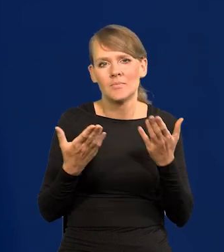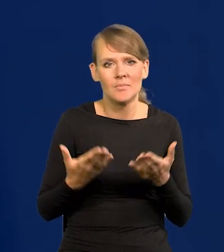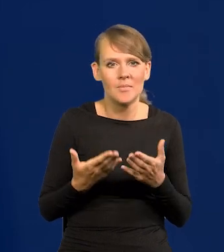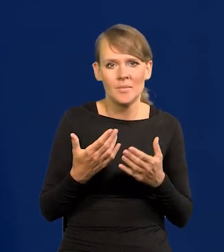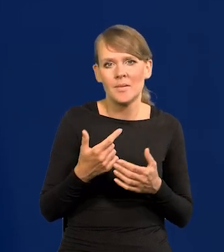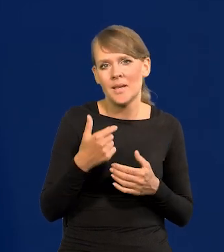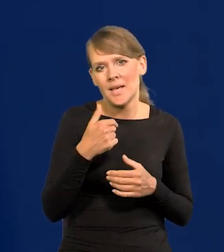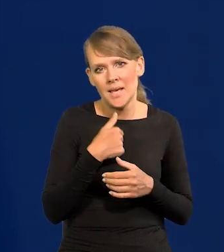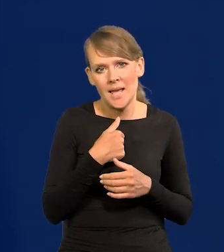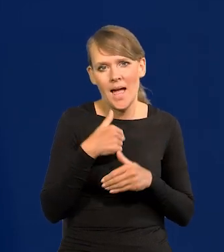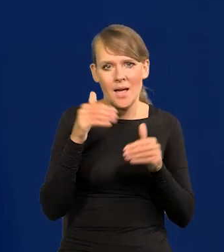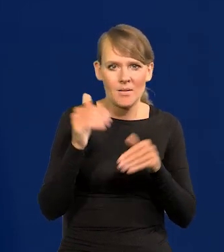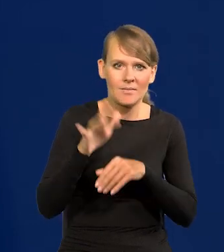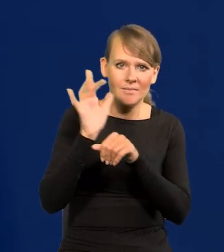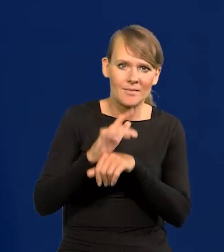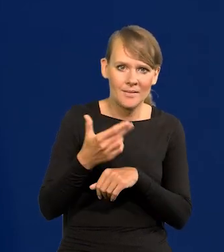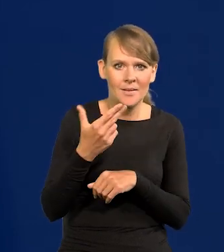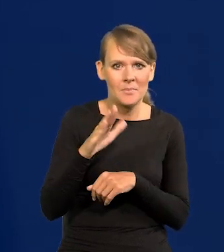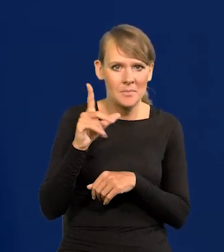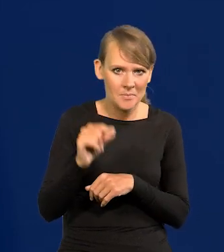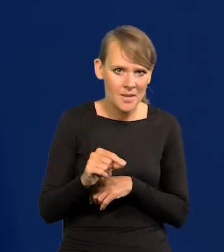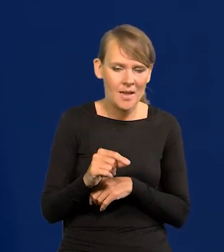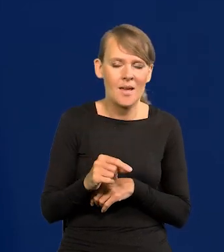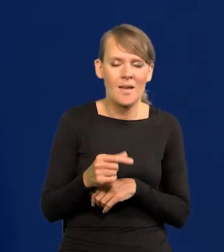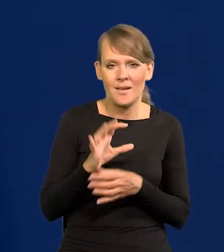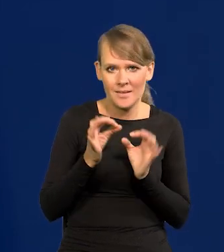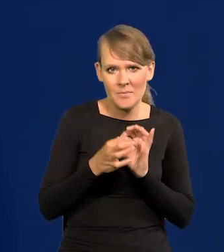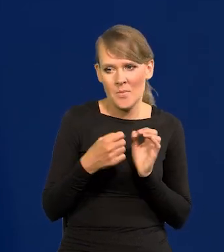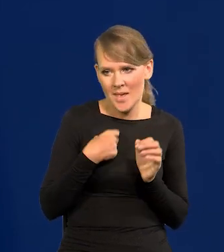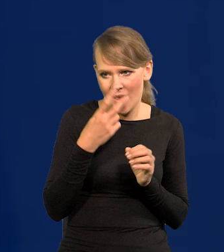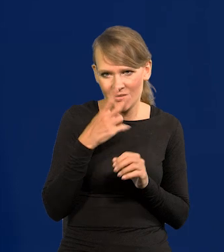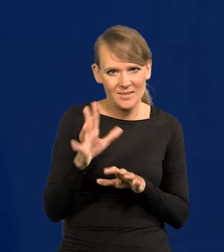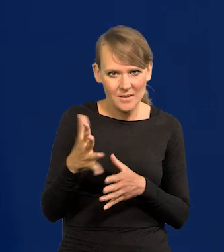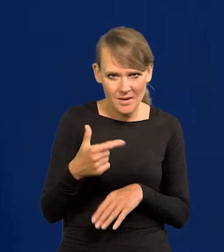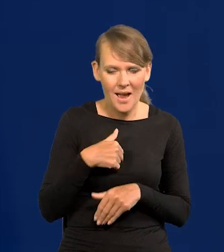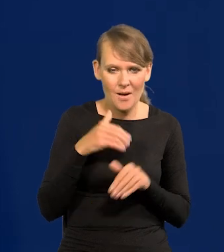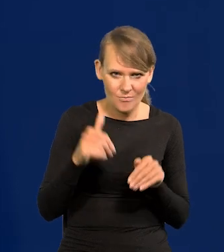co Bank Polski zrobił, Narodowym Bank Polski, no to bym to szczerze powiedział? Nie widzę nic takiego.